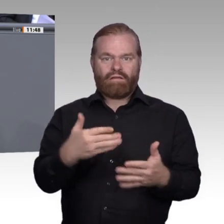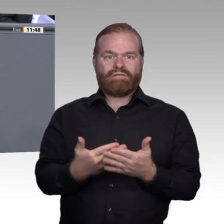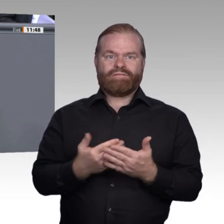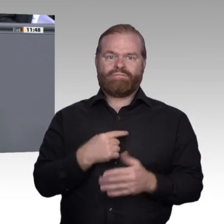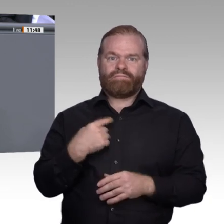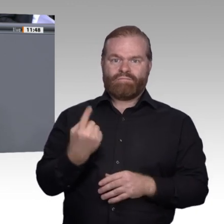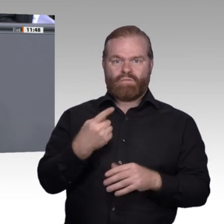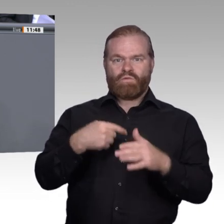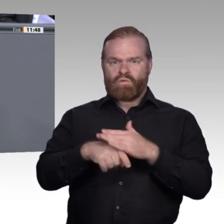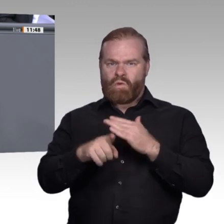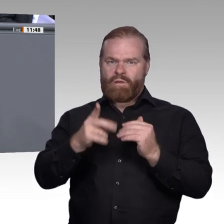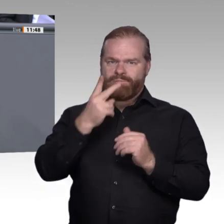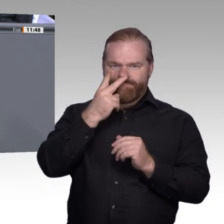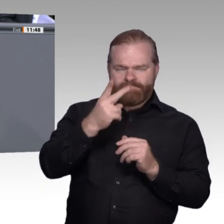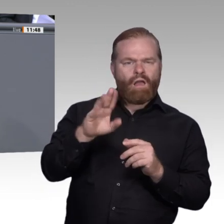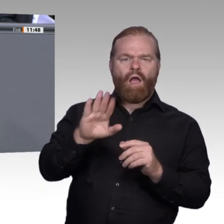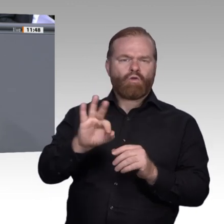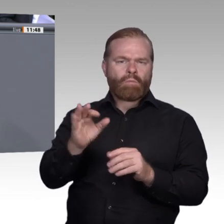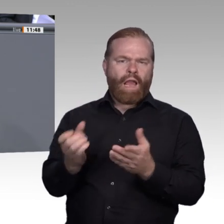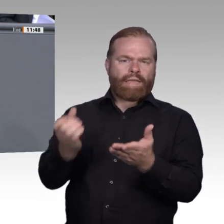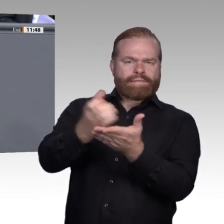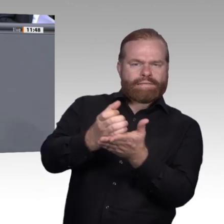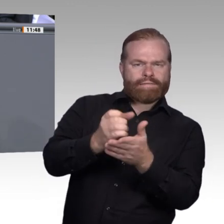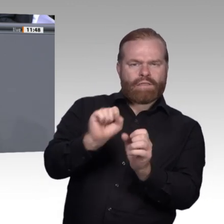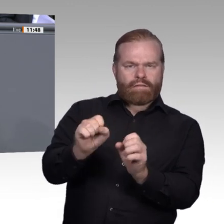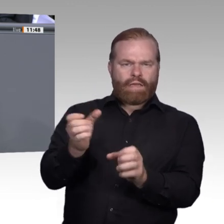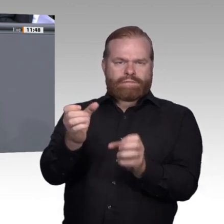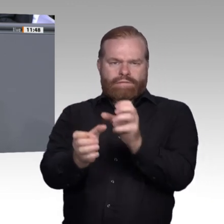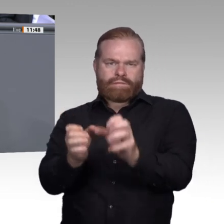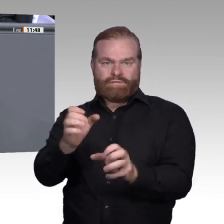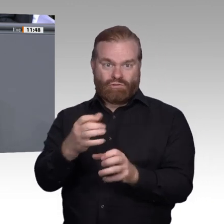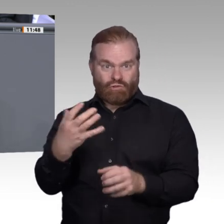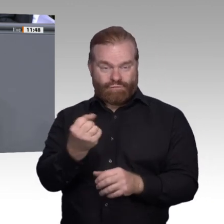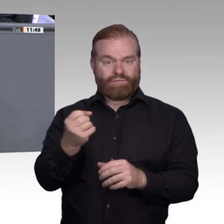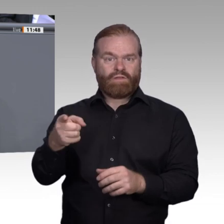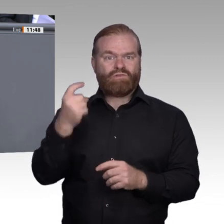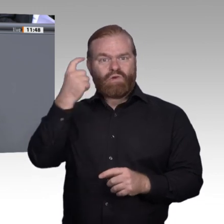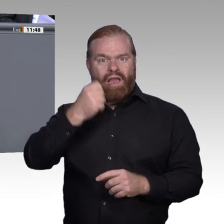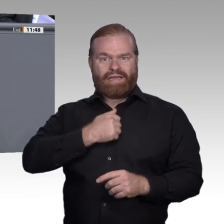in Anspruch nehmen: Keine Partei in diesem Haus ist für die Beantwortung dieser Frage besser geeignet als die SPD.